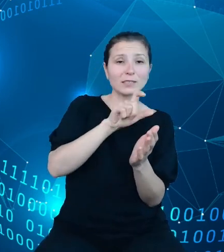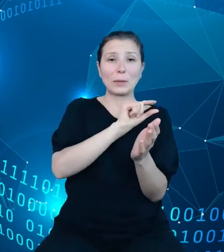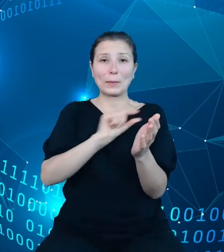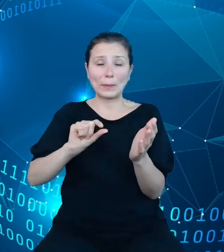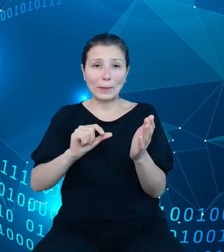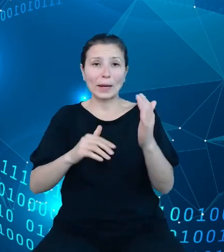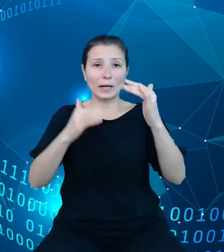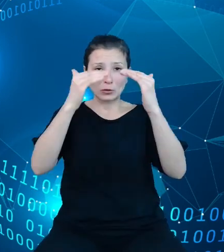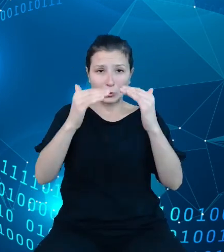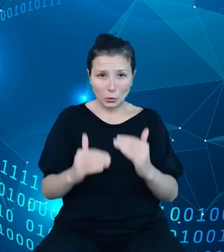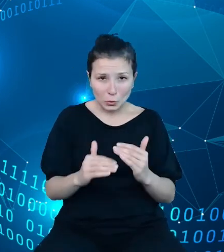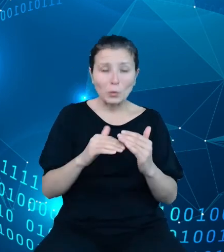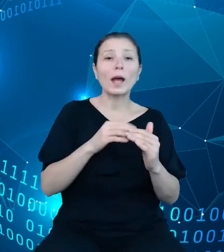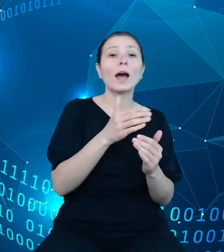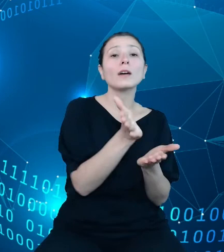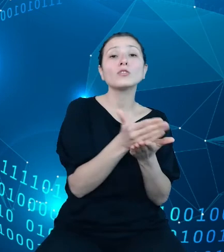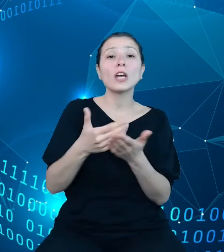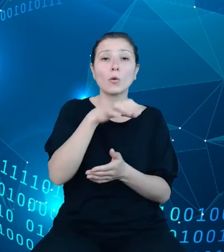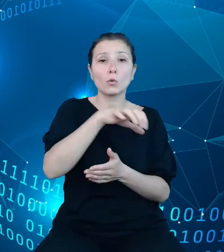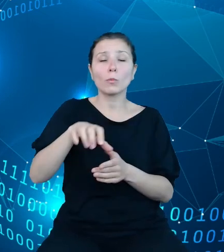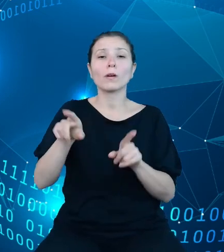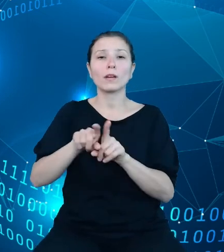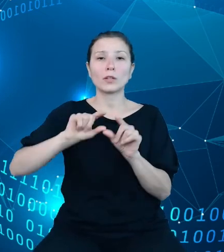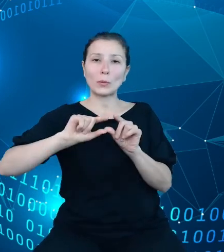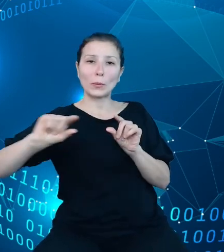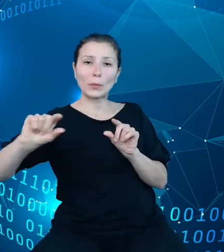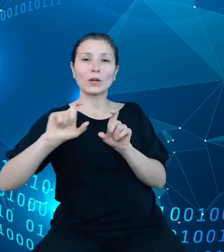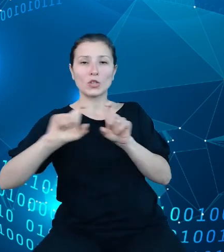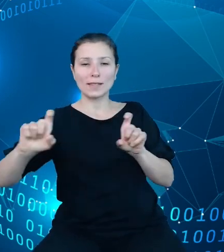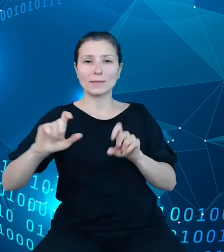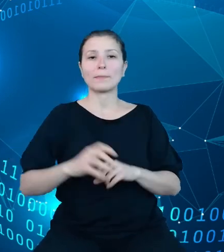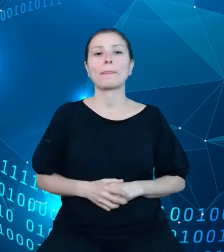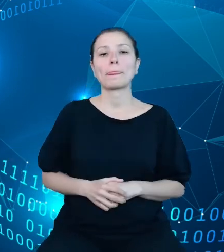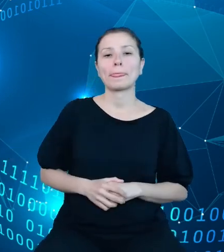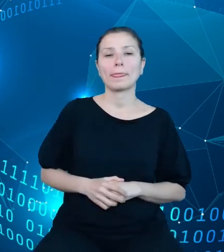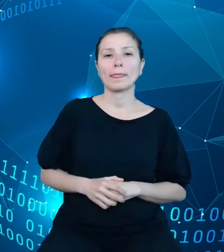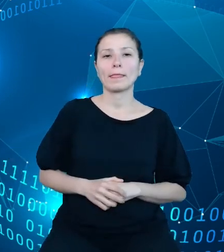oraz czasu na slajdzie po prawej. Nie będę skupiał się teraz na omawianiu